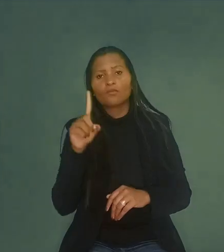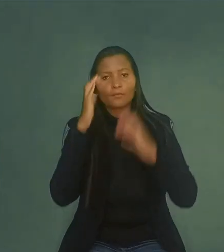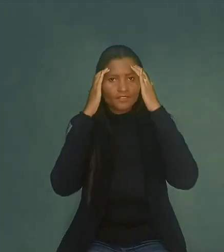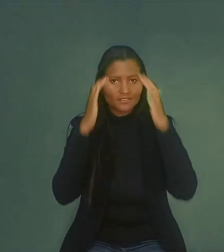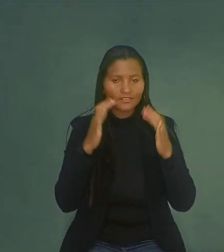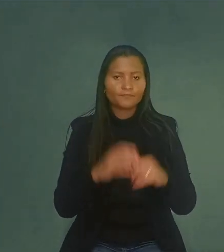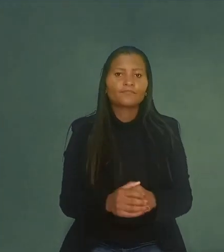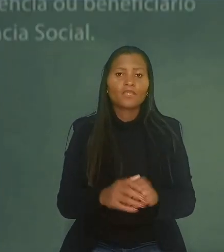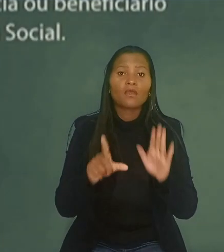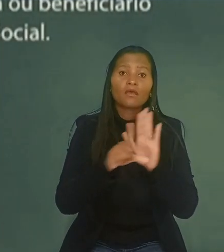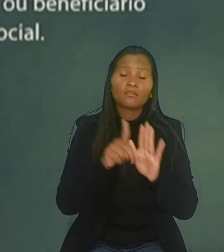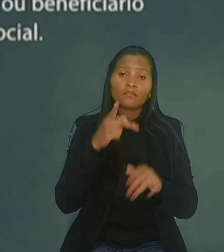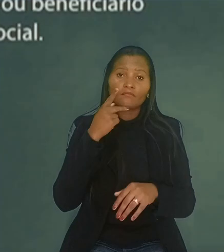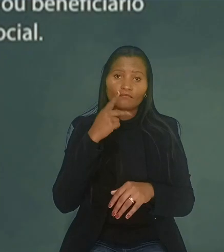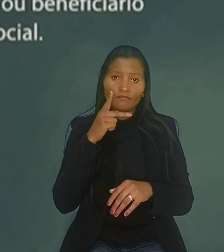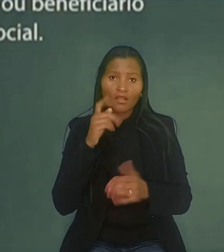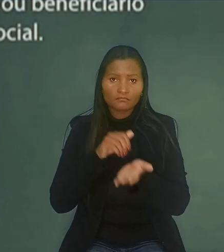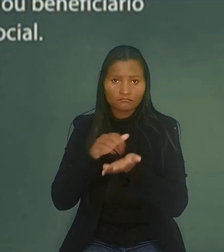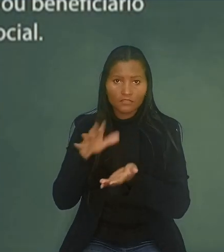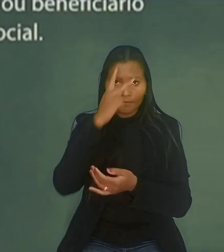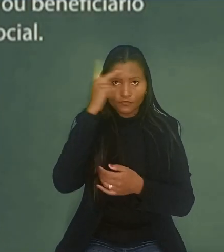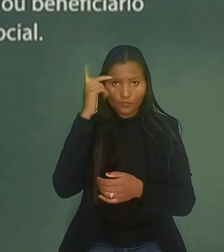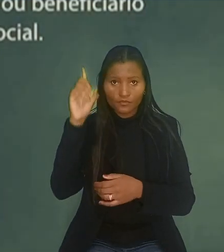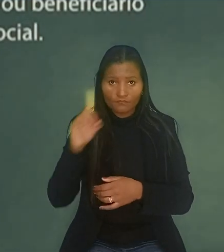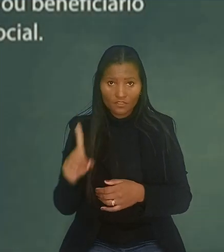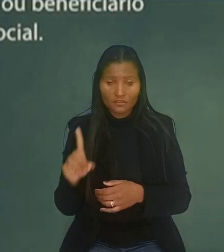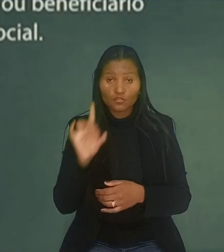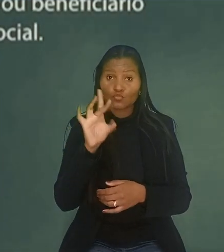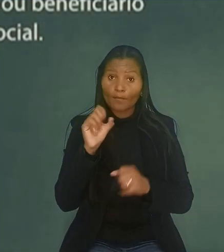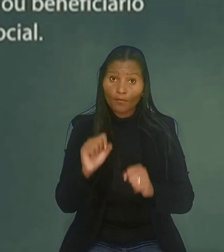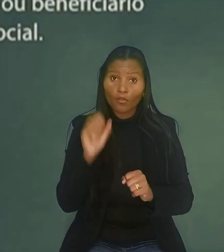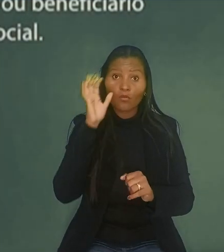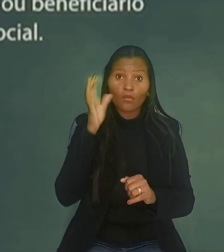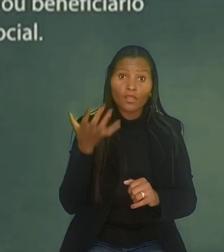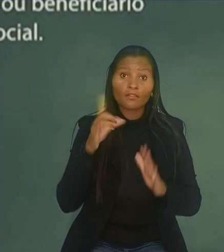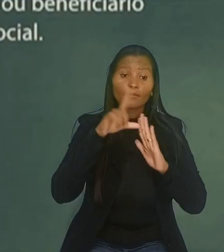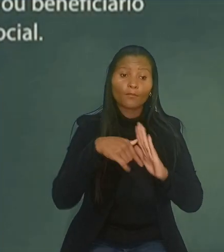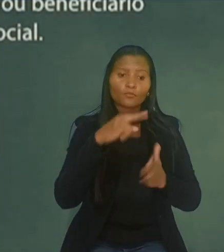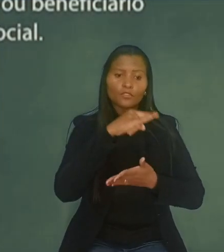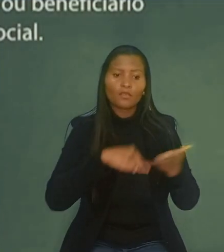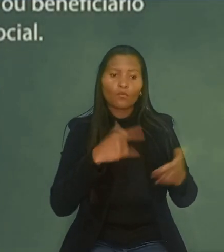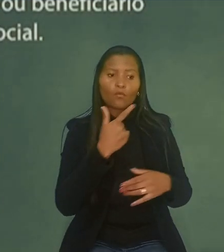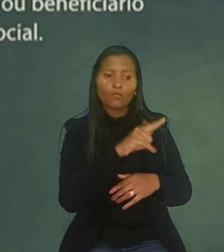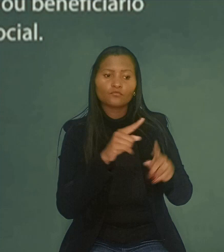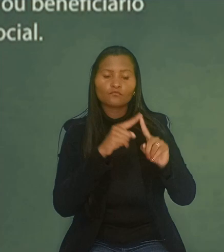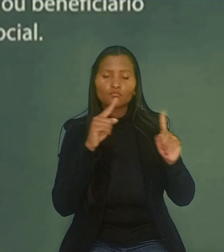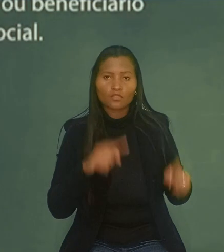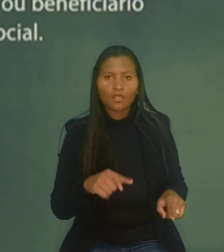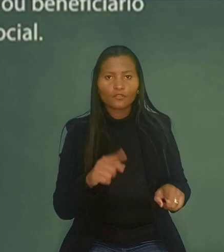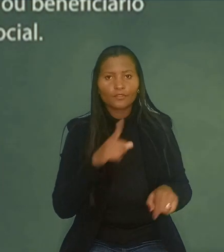A lei estabelece que a dispensa de pessoa com deficiência somente poderá ocorrer após a contratação de outro trabalhador com deficiência.